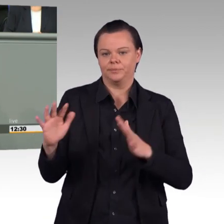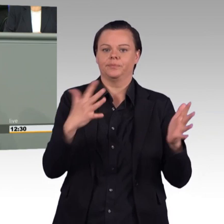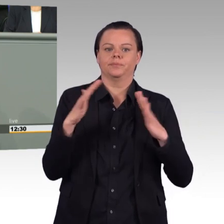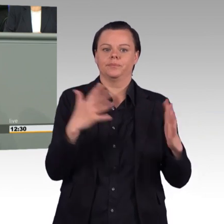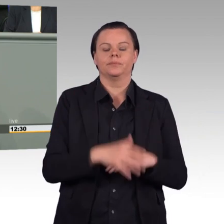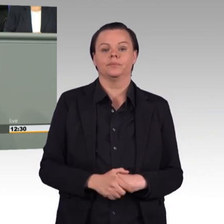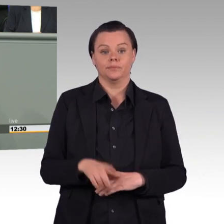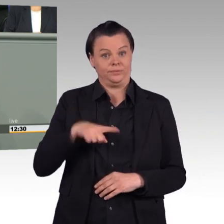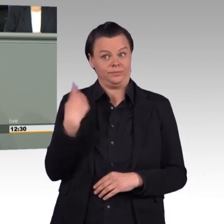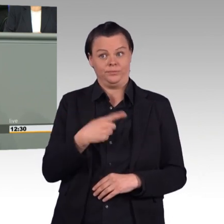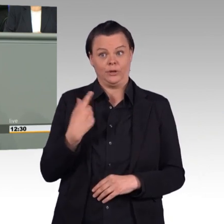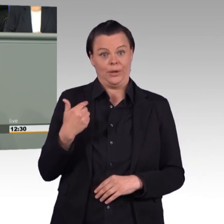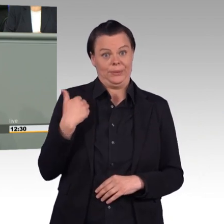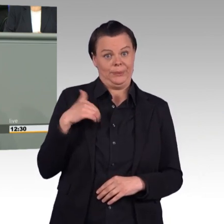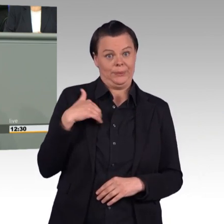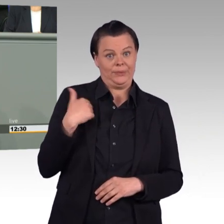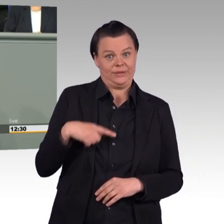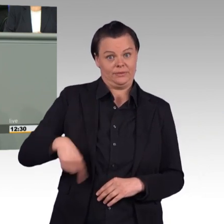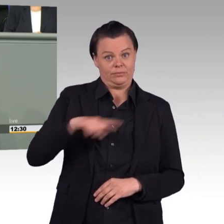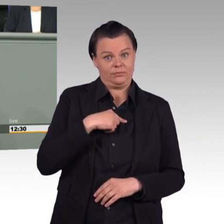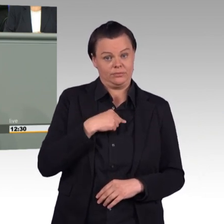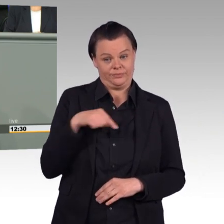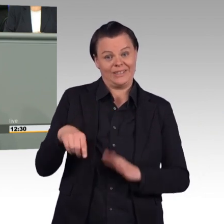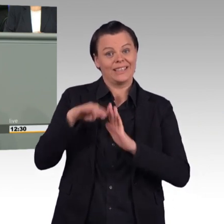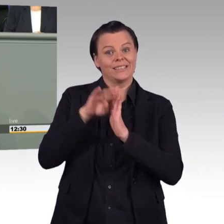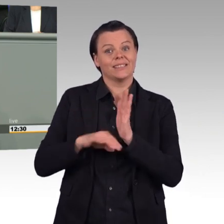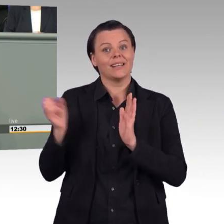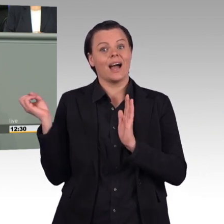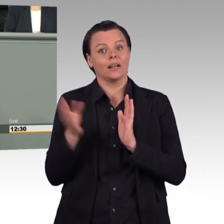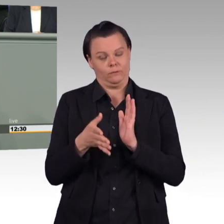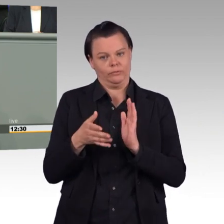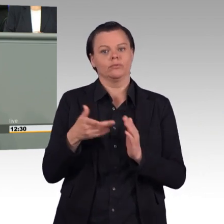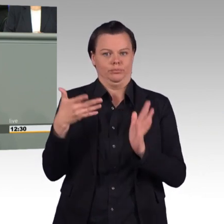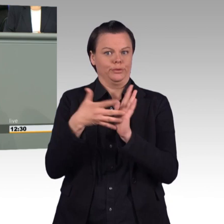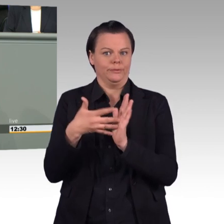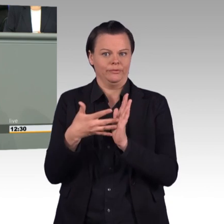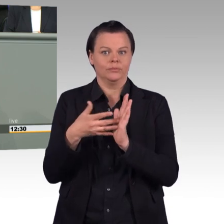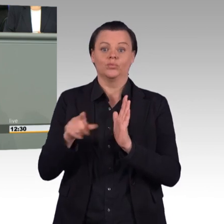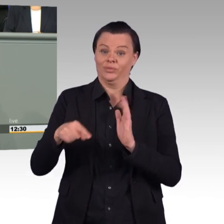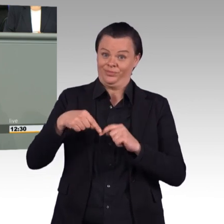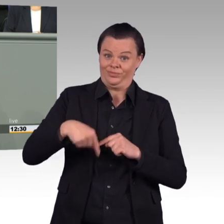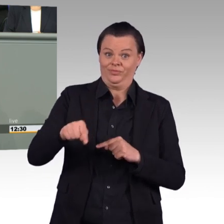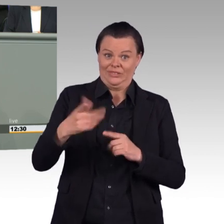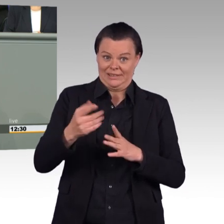zu diesem Gesetz den Finger auch dort in die Wunde legen, wo wir die Notwendigkeit von Verbesserungen sehen. Wir werden am Ende des Tages,